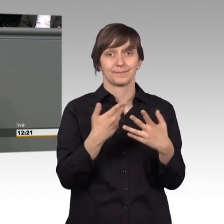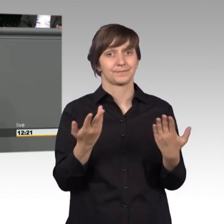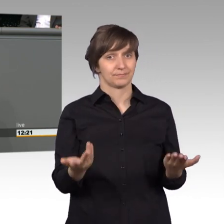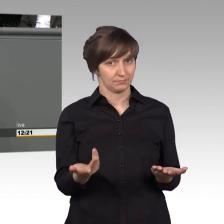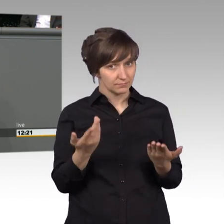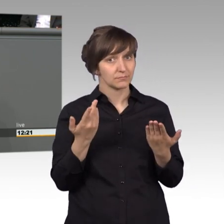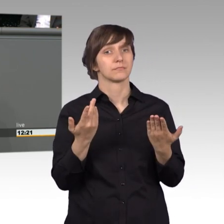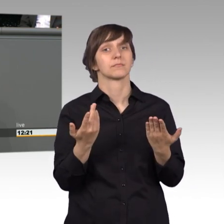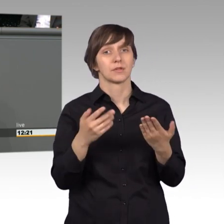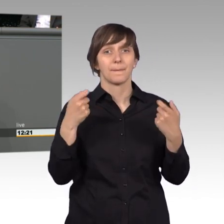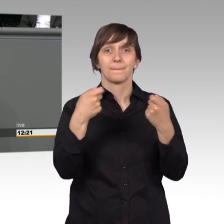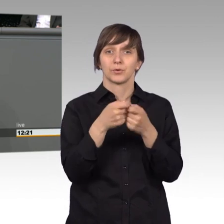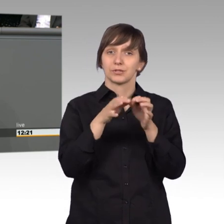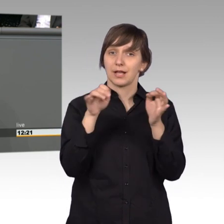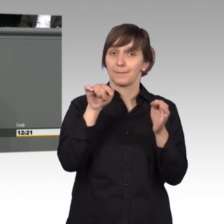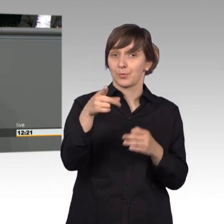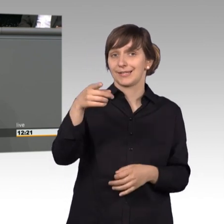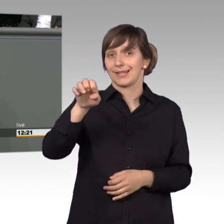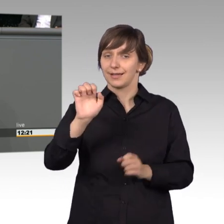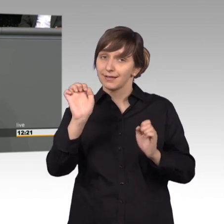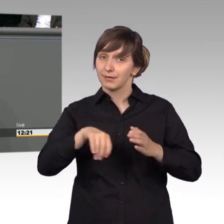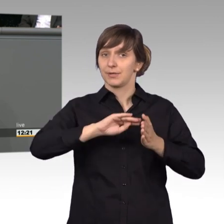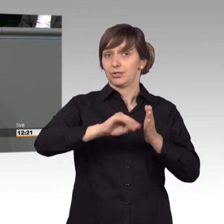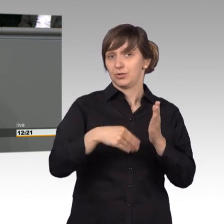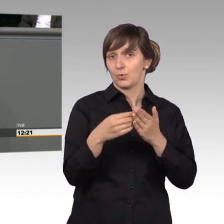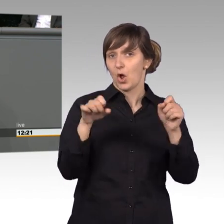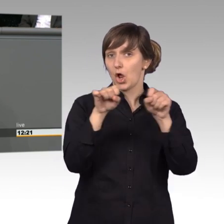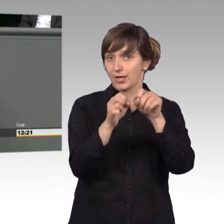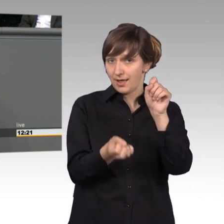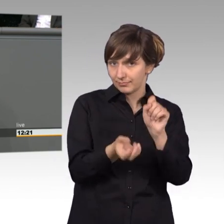Bundestag.de zu stellen haben wir uns der Zeit angepasst. Den Bürgerinnen